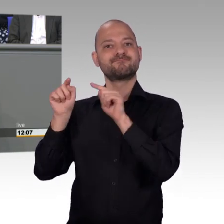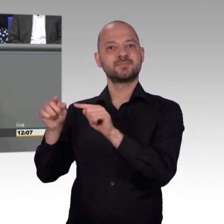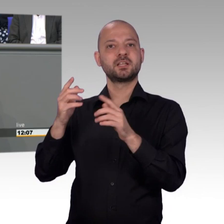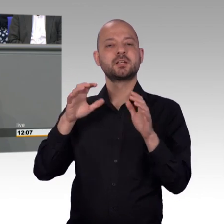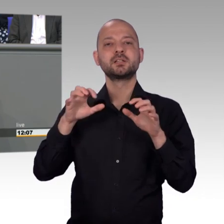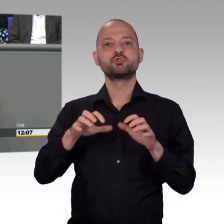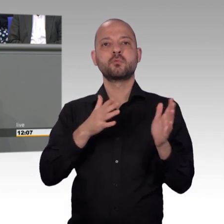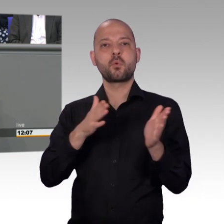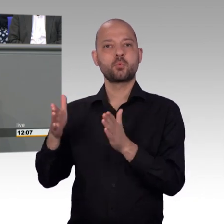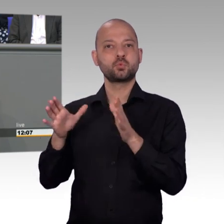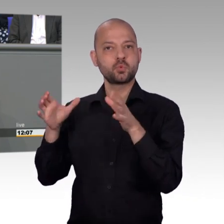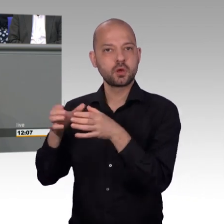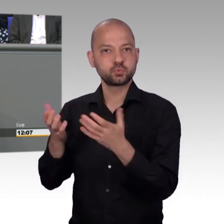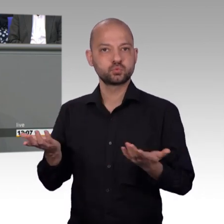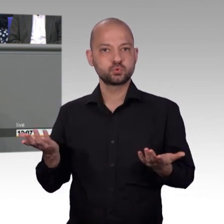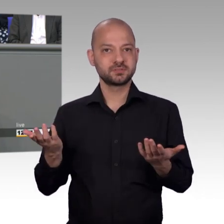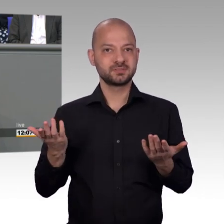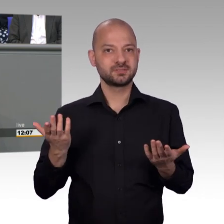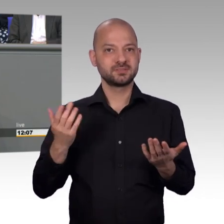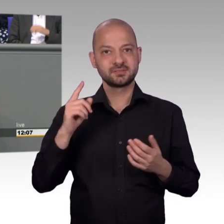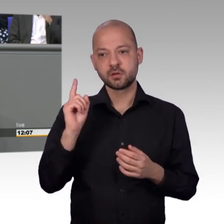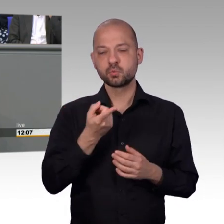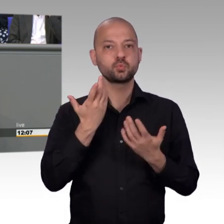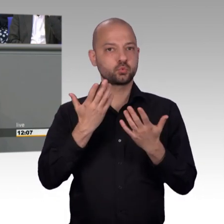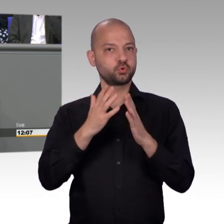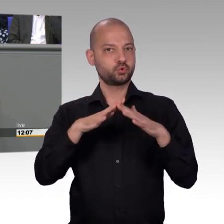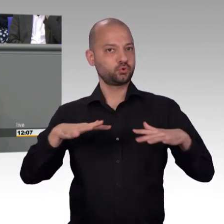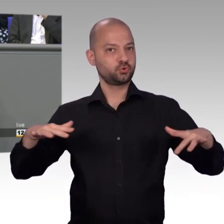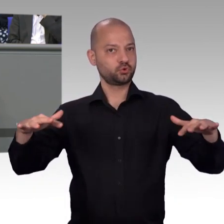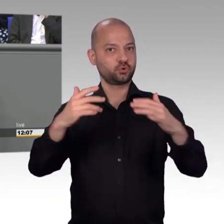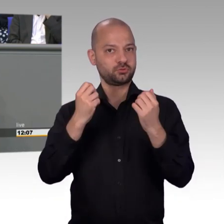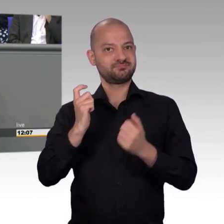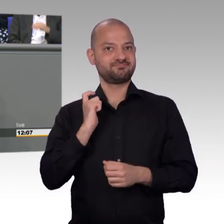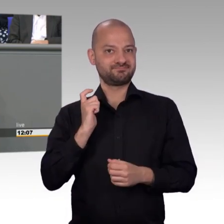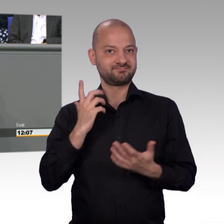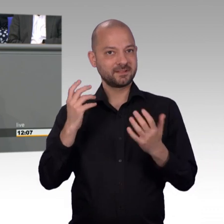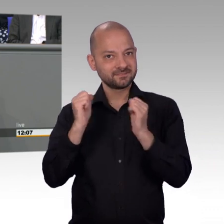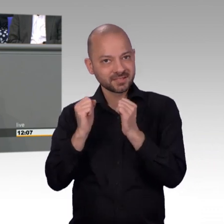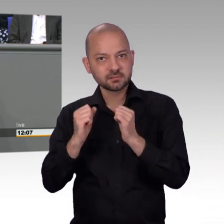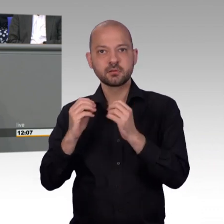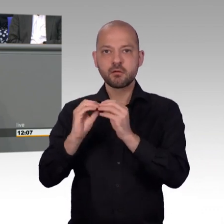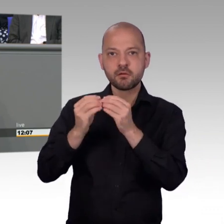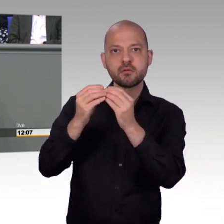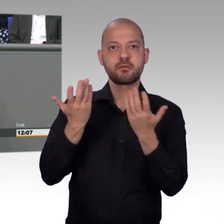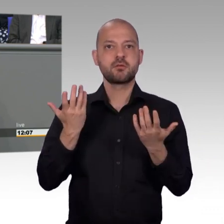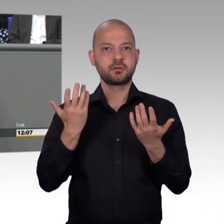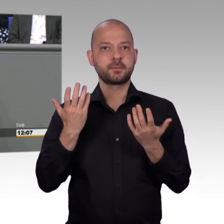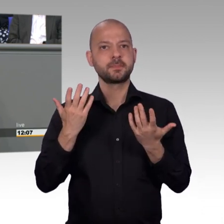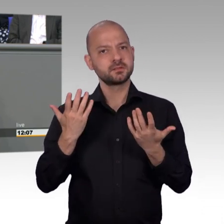wir waren bemüht, so viele Angaben wie möglich abzuarbeiten und das Jahr 2017 war für alle Beteiligten ein besonders arbeitsreiches Jahr.